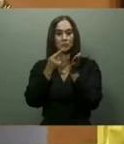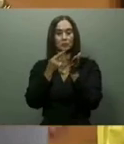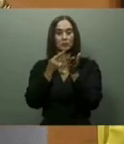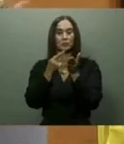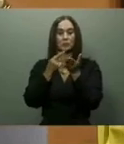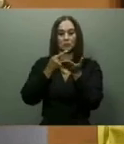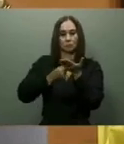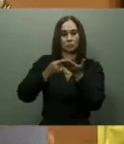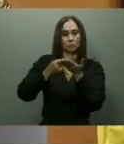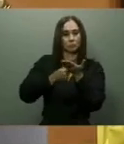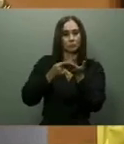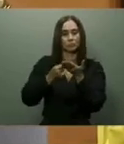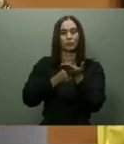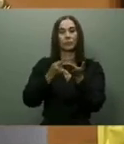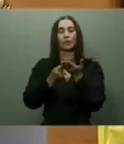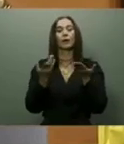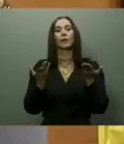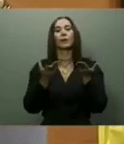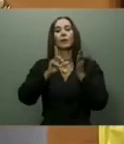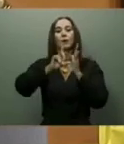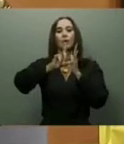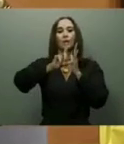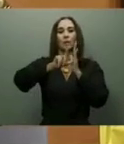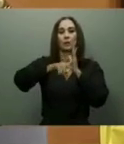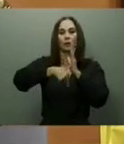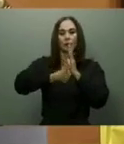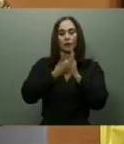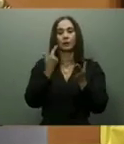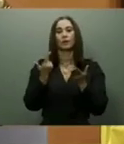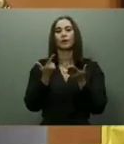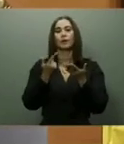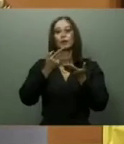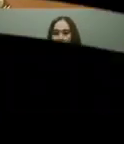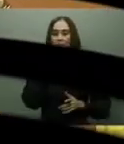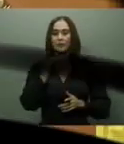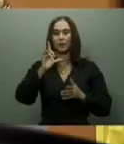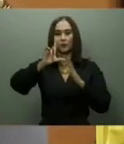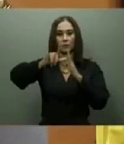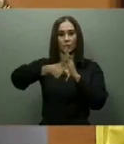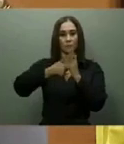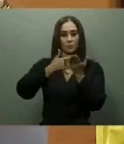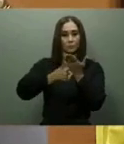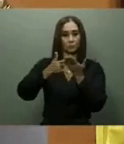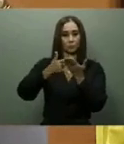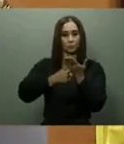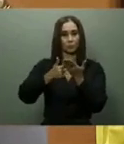que en 90 días iniciarán la construcción del Centro de Convenciones en el antiguo hotel Hispaniola.